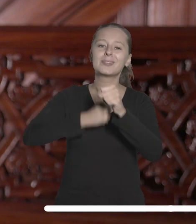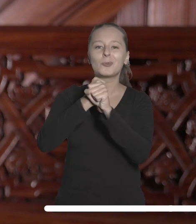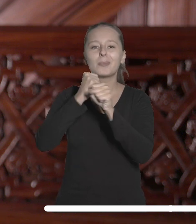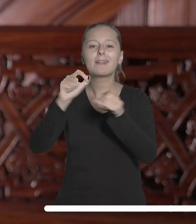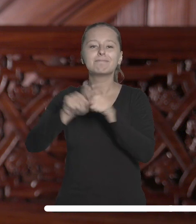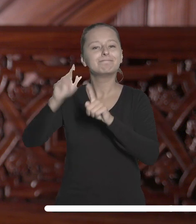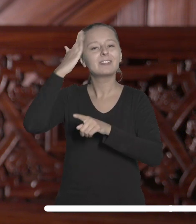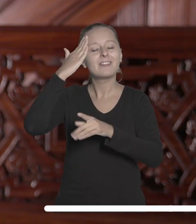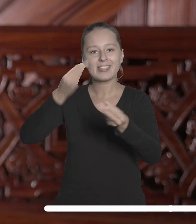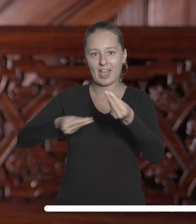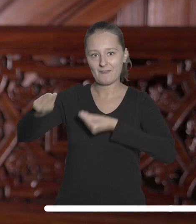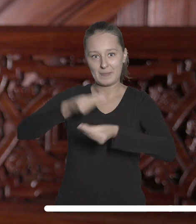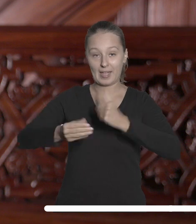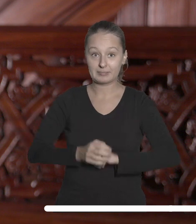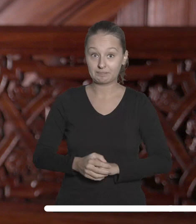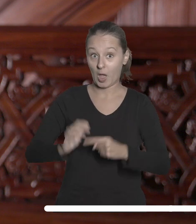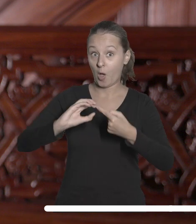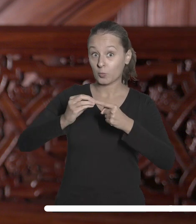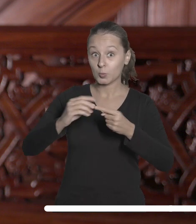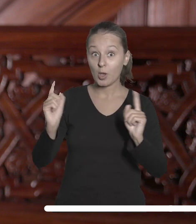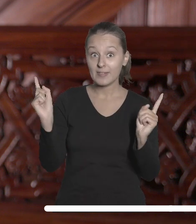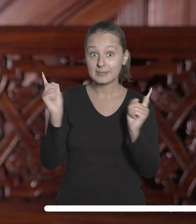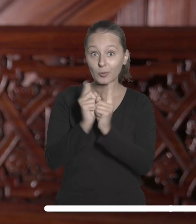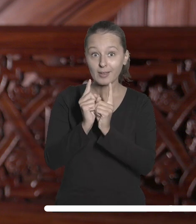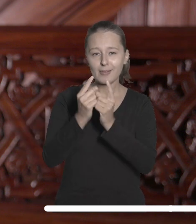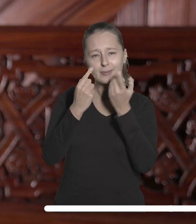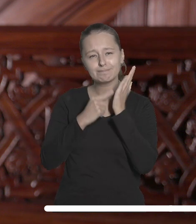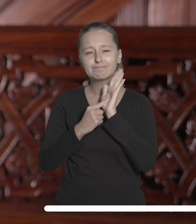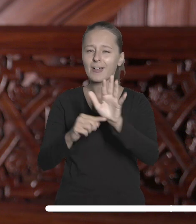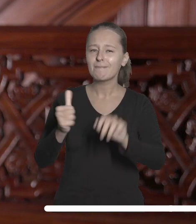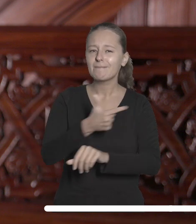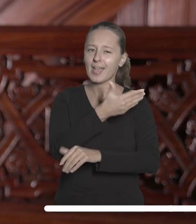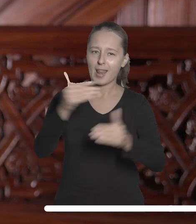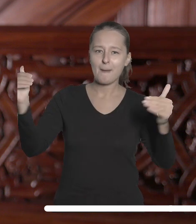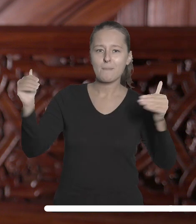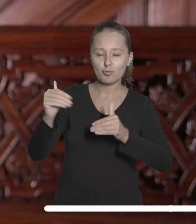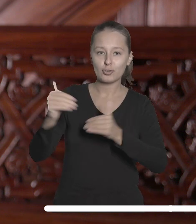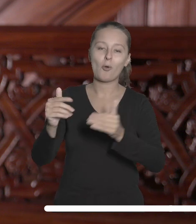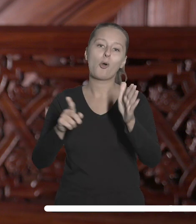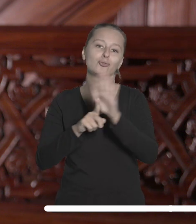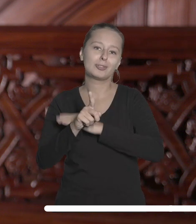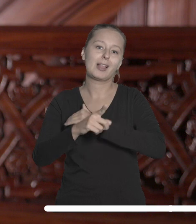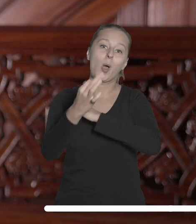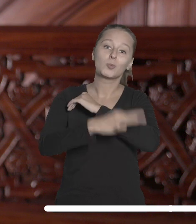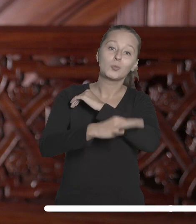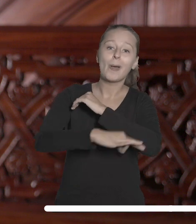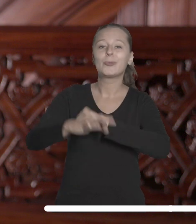Podczas grudniowej wizyty zostaną zaprezentowane szerokie możliwości, które nasze dołączenie do partnerstwa otworzyło